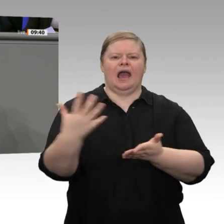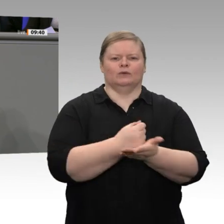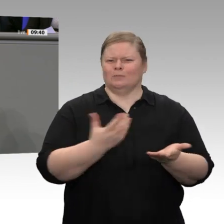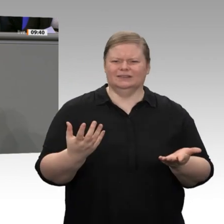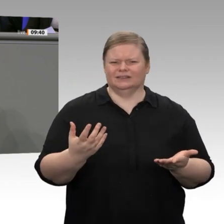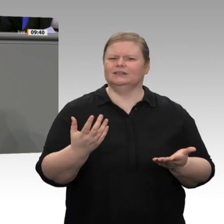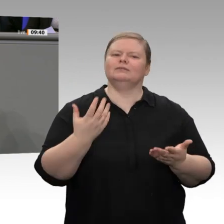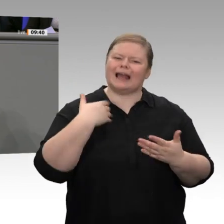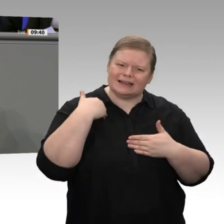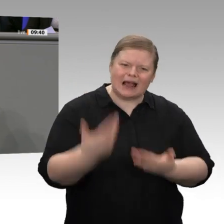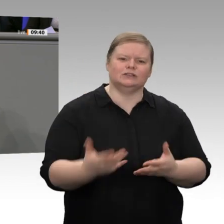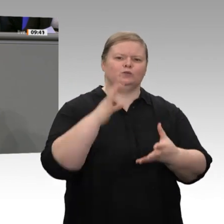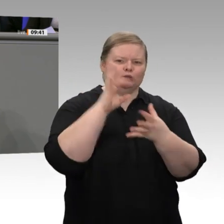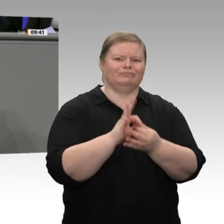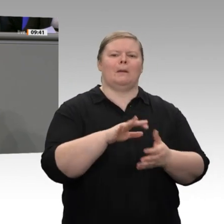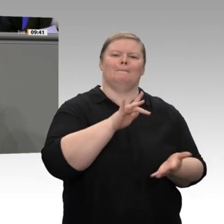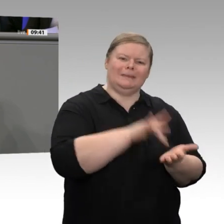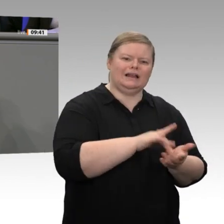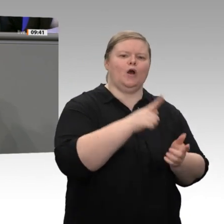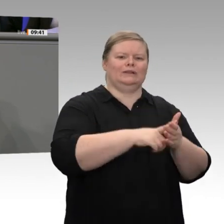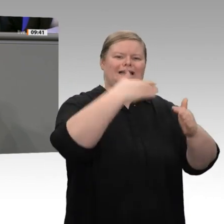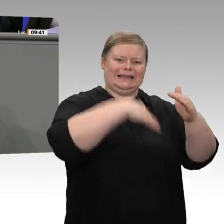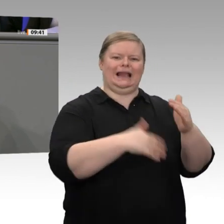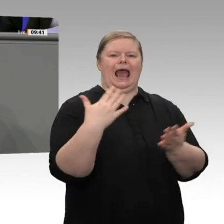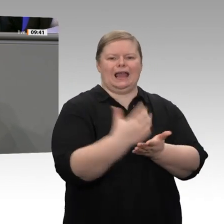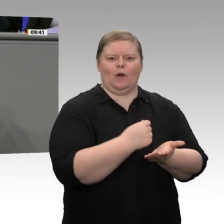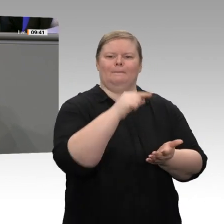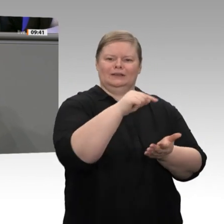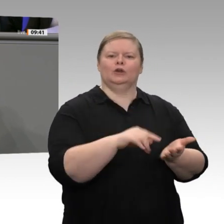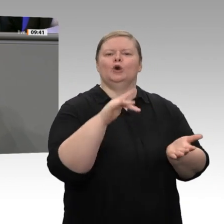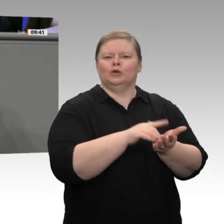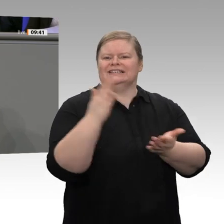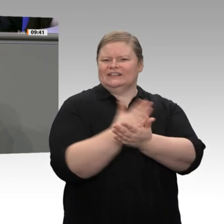schon entlastet wurden, die obersten 10% sogar um 2,3 Prozent - die haben weniger